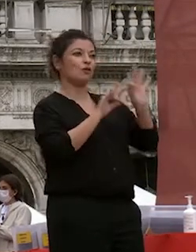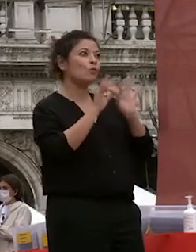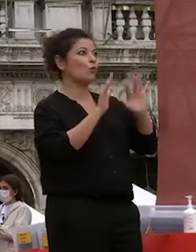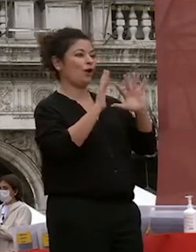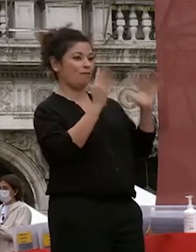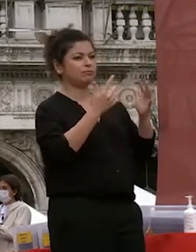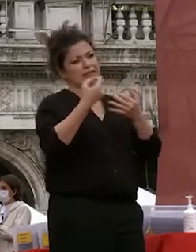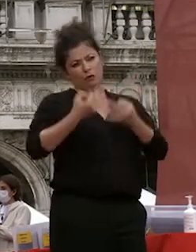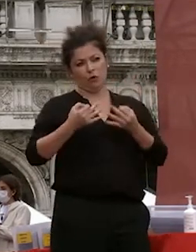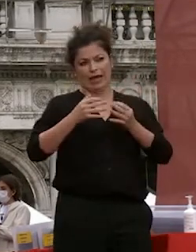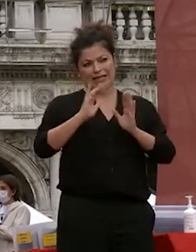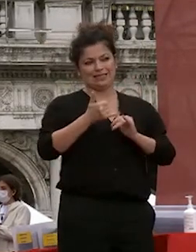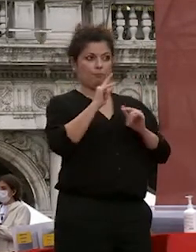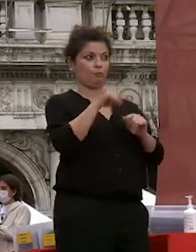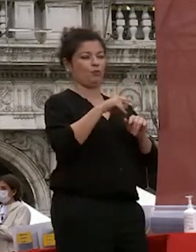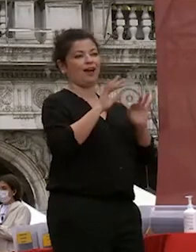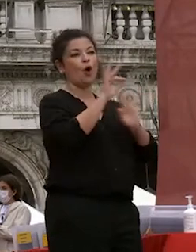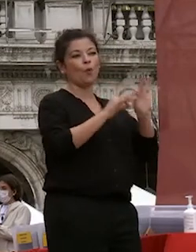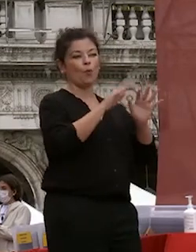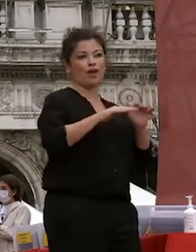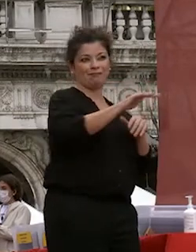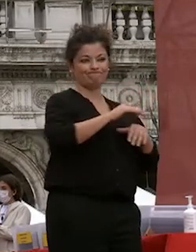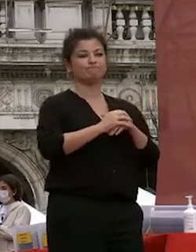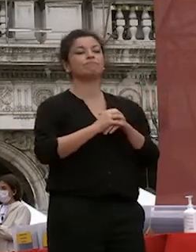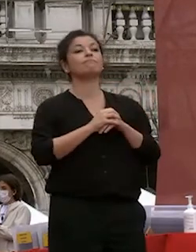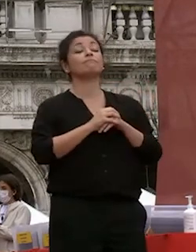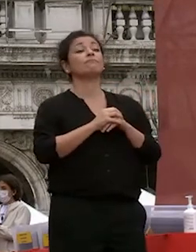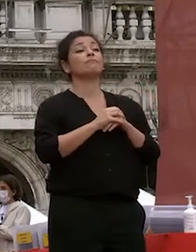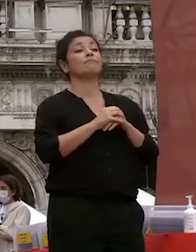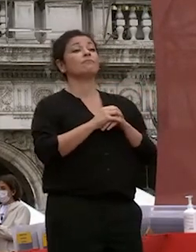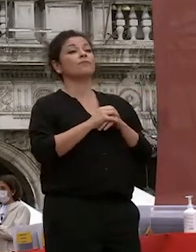a questa manifestazione teniamo l'abbiamo voluta ma vogliamo